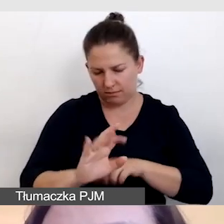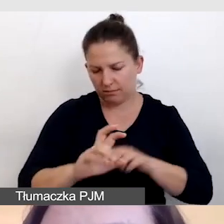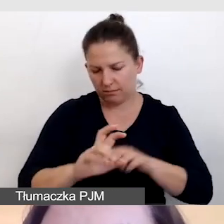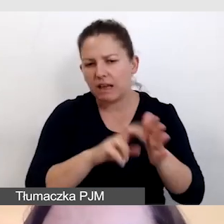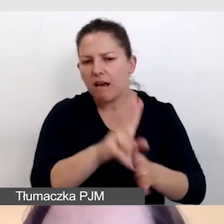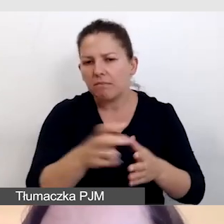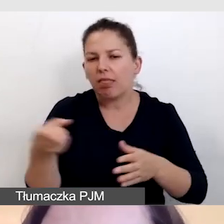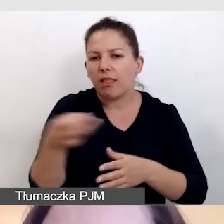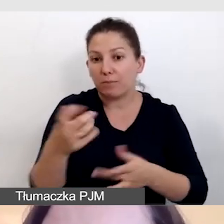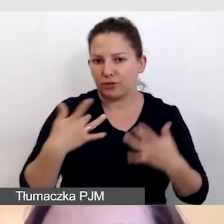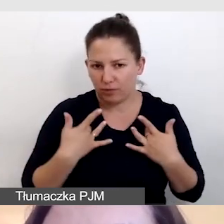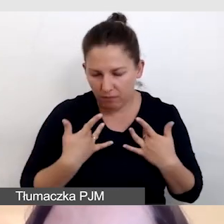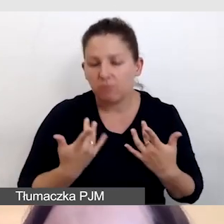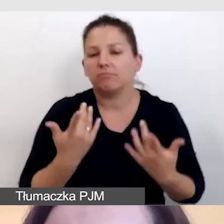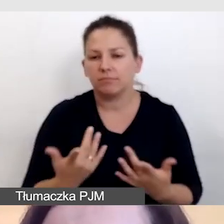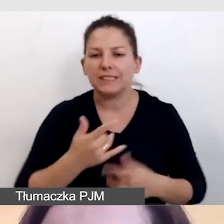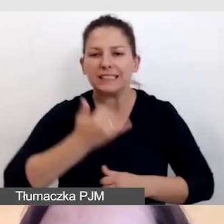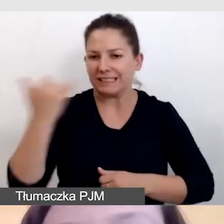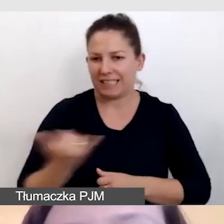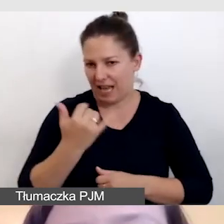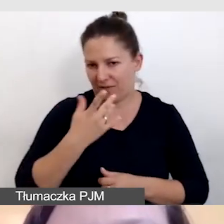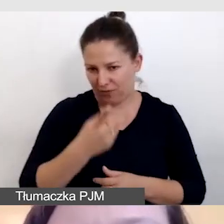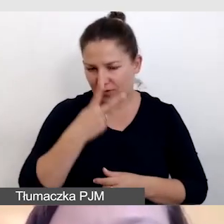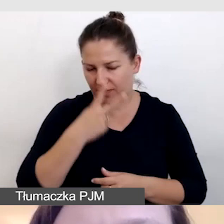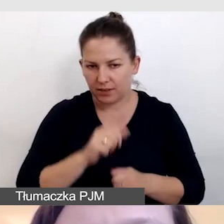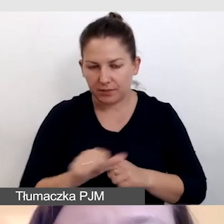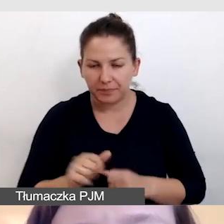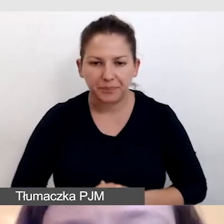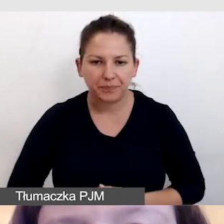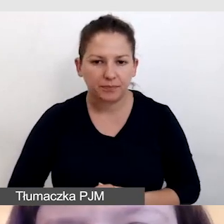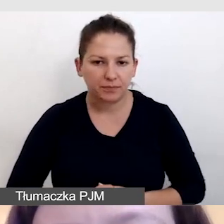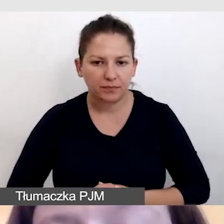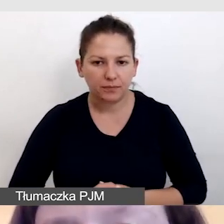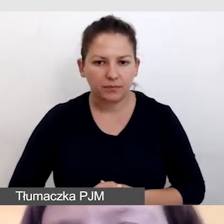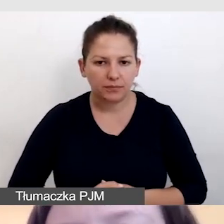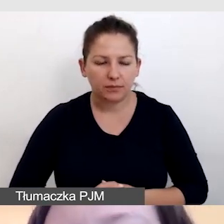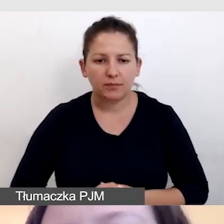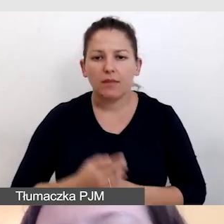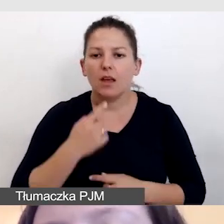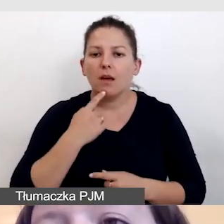i występuje ono zawsze. Powiem w części technicznej,